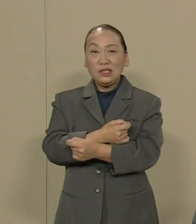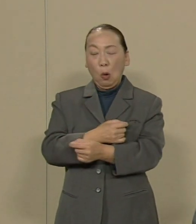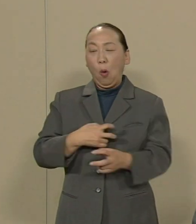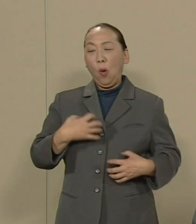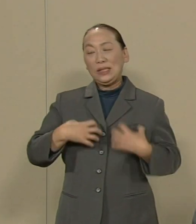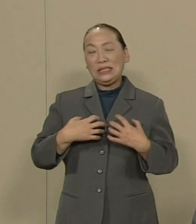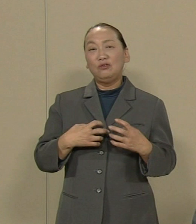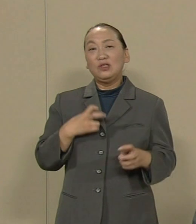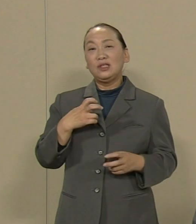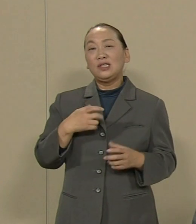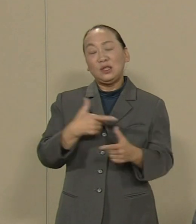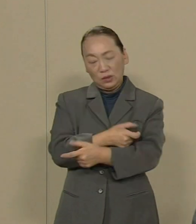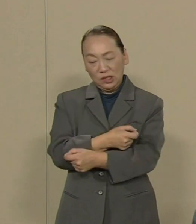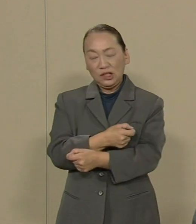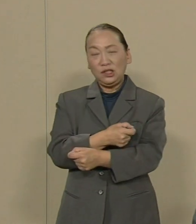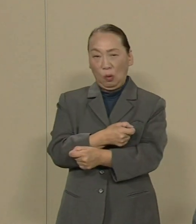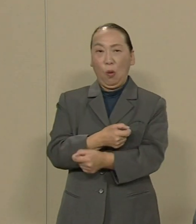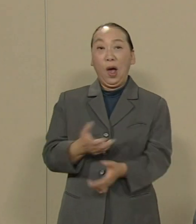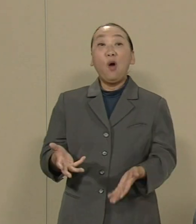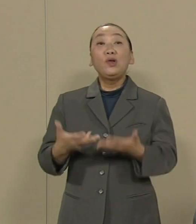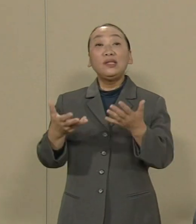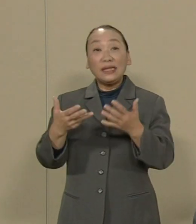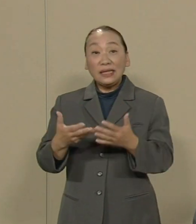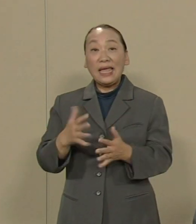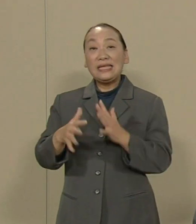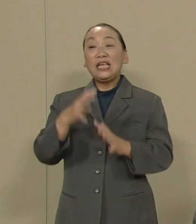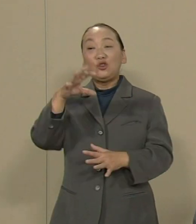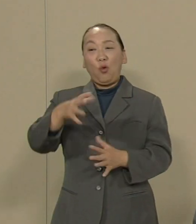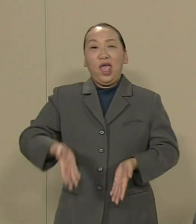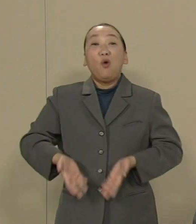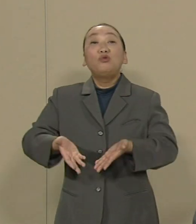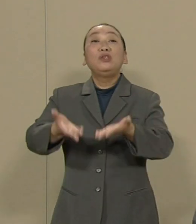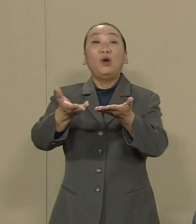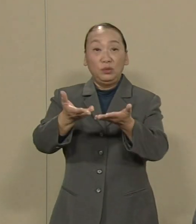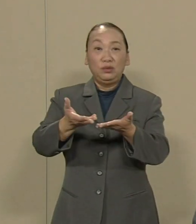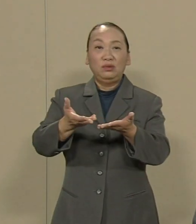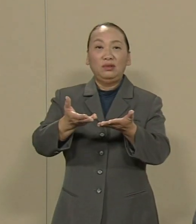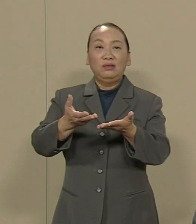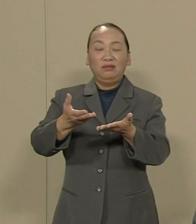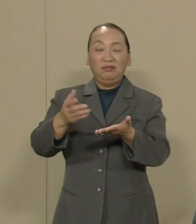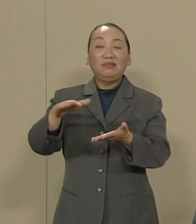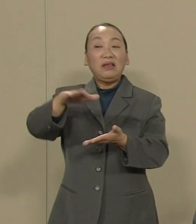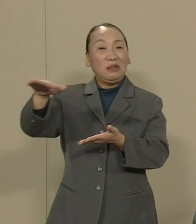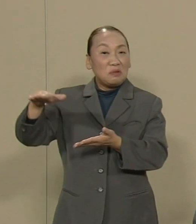戦場に送り込む 彼らの利益のためで しかないと私は考えます